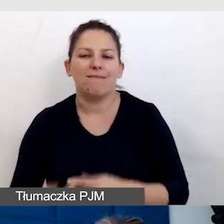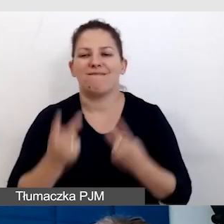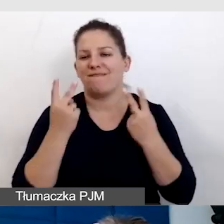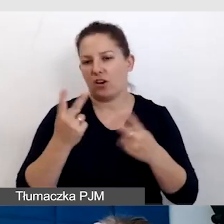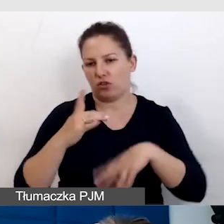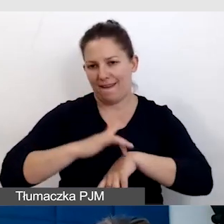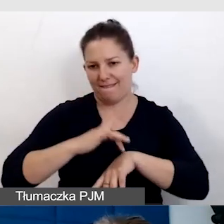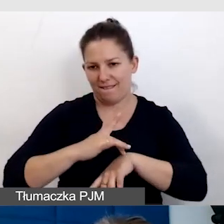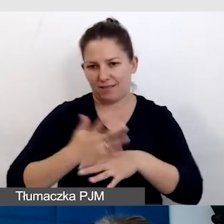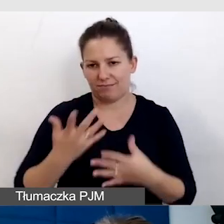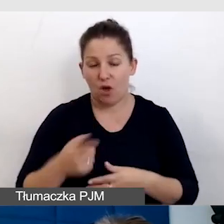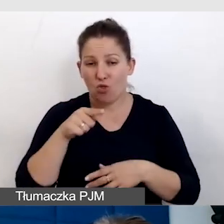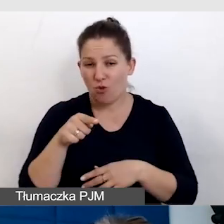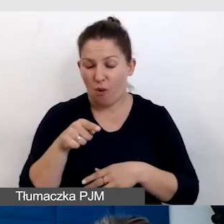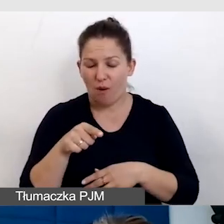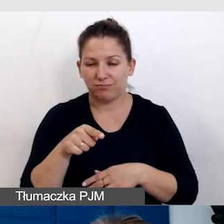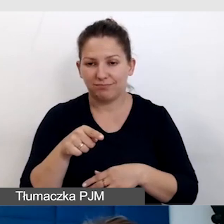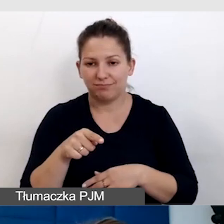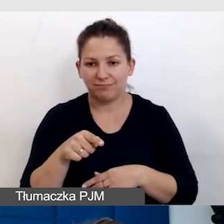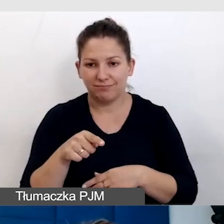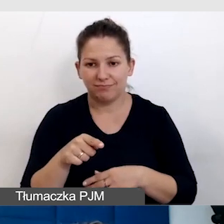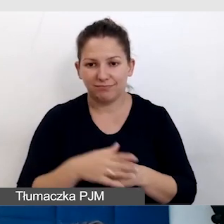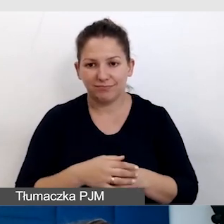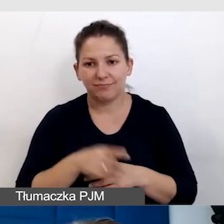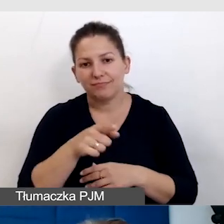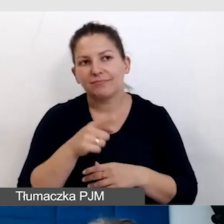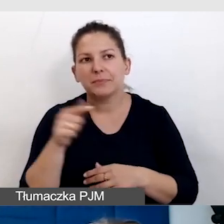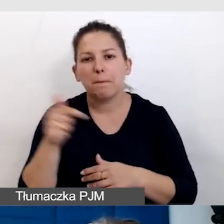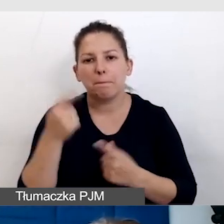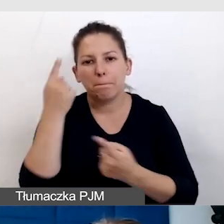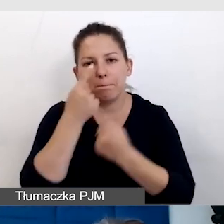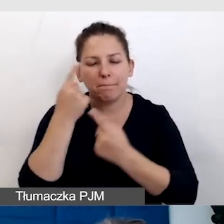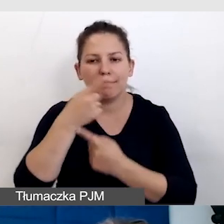I to powinna przyświecać naszemu myśleniu o wydarzeniach.